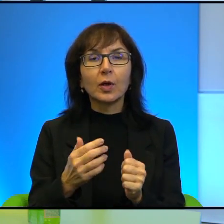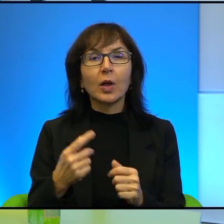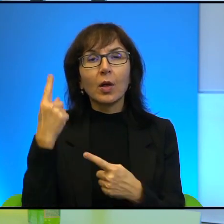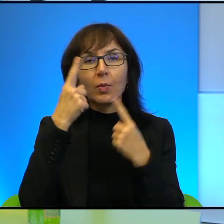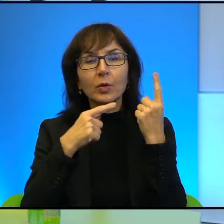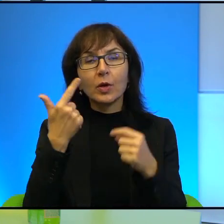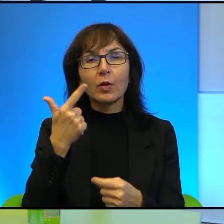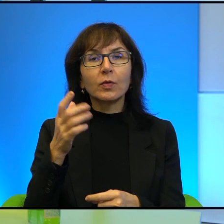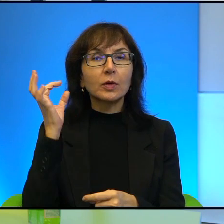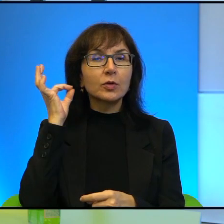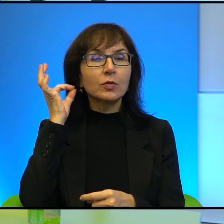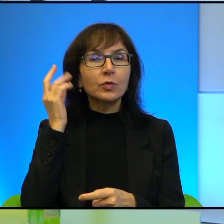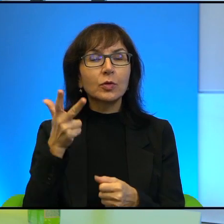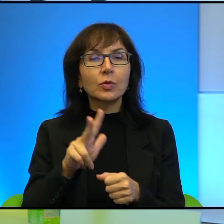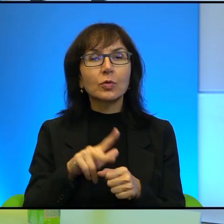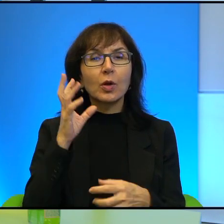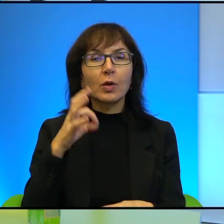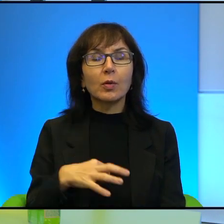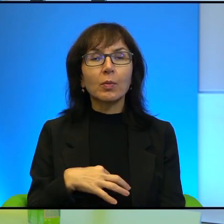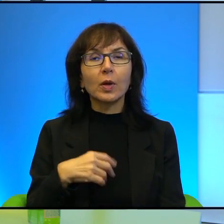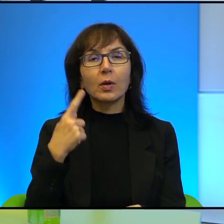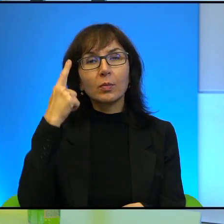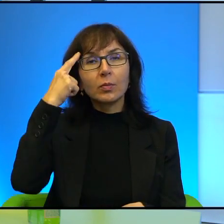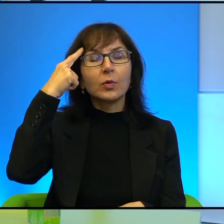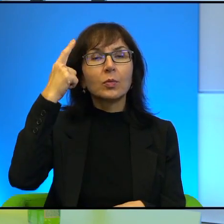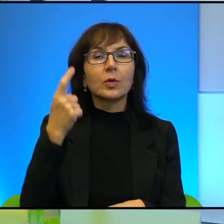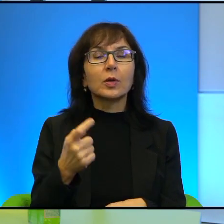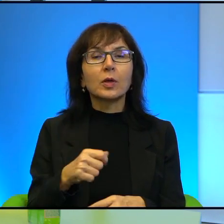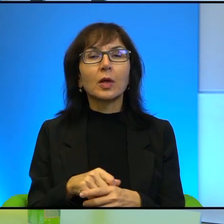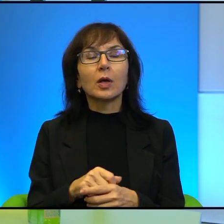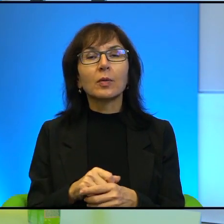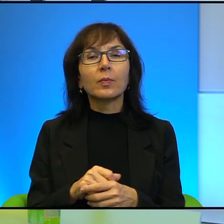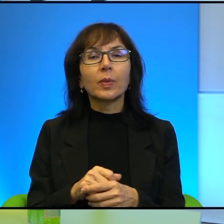dziewczynek, o których Pan też wspomina, Ahed Tamimi, która pochodzi z rodziny